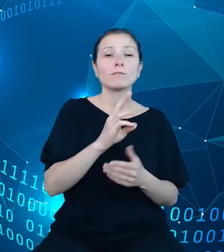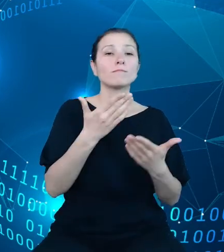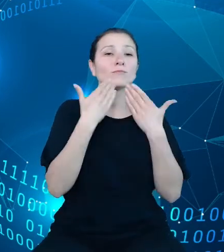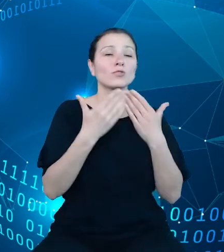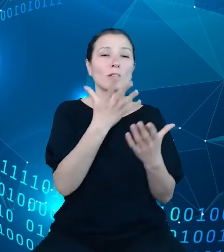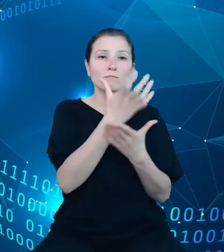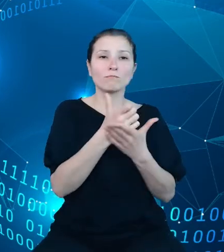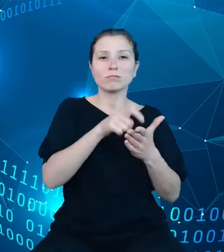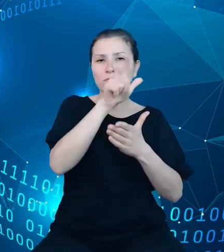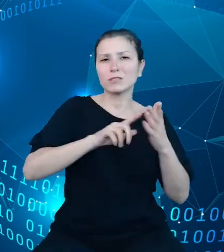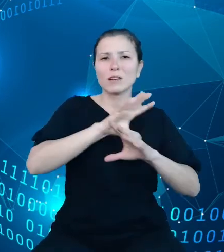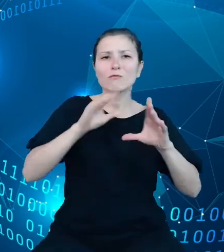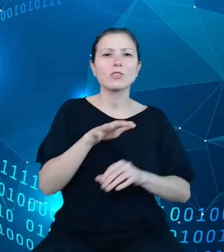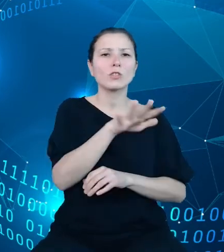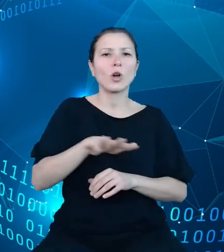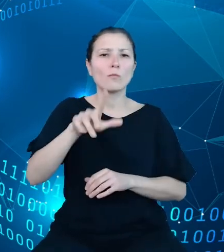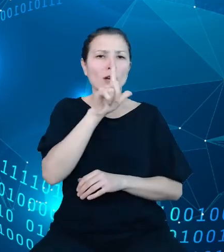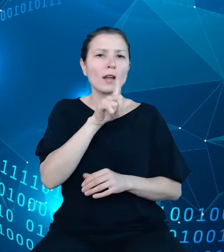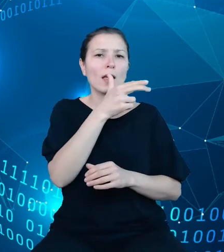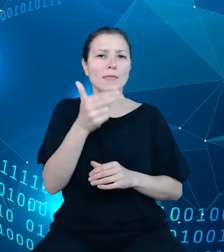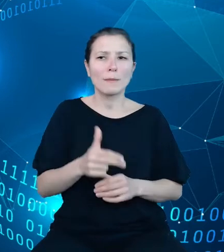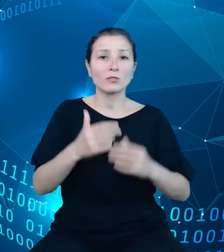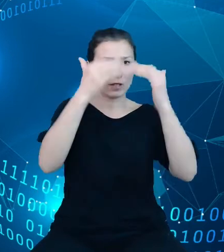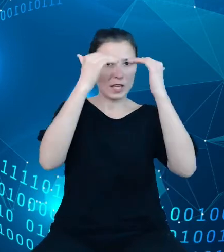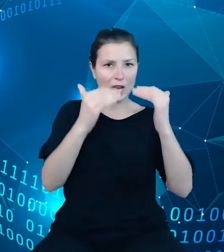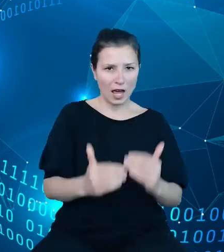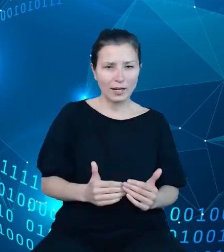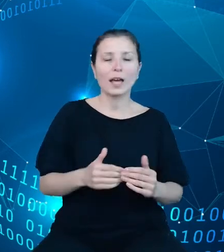tematycznych DBW w postaci hierarchii oraz listę zmiennych z danego obszaru